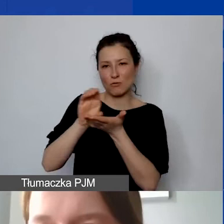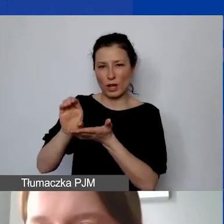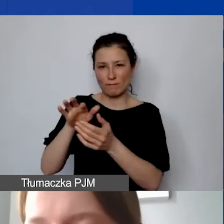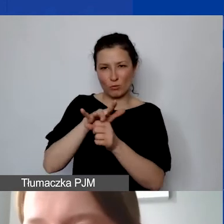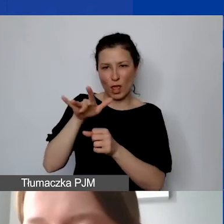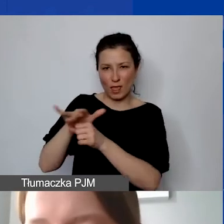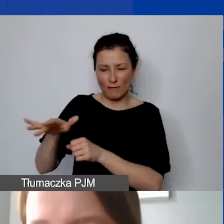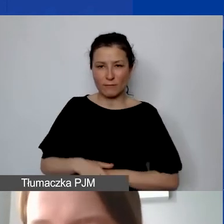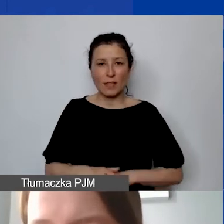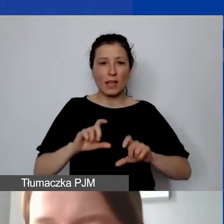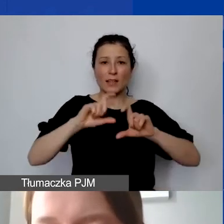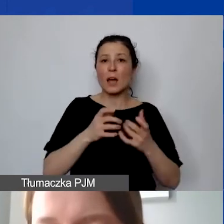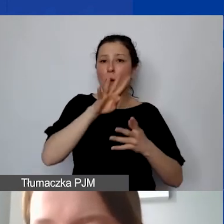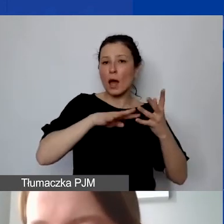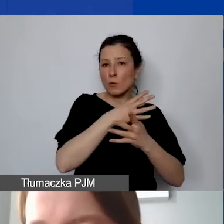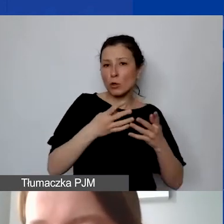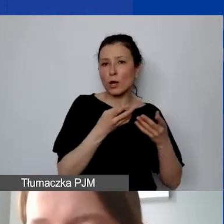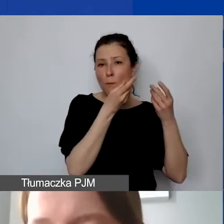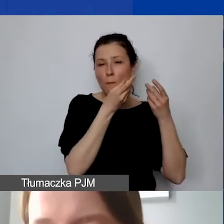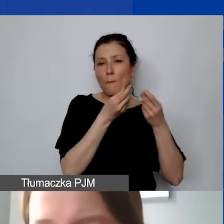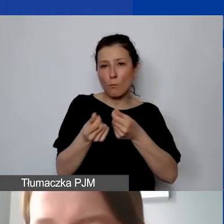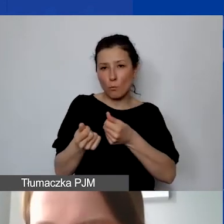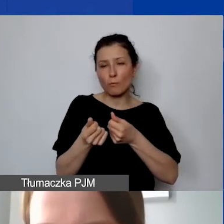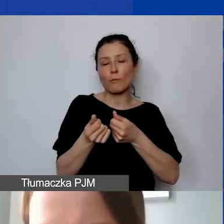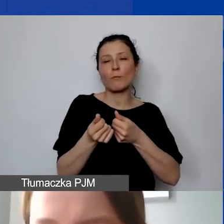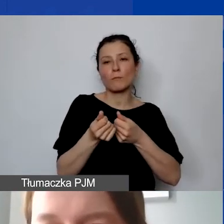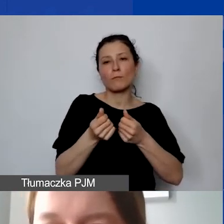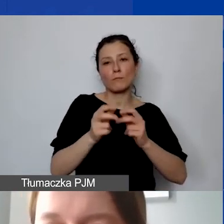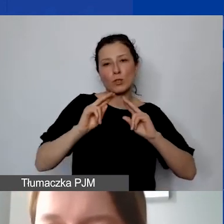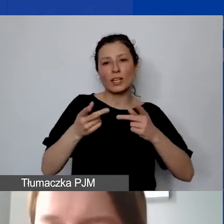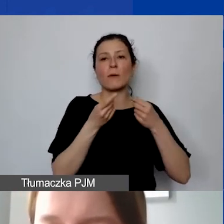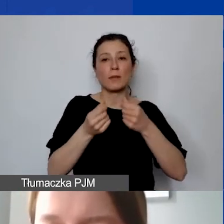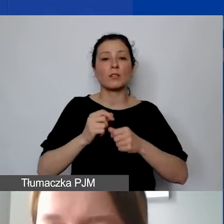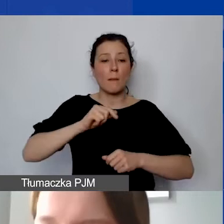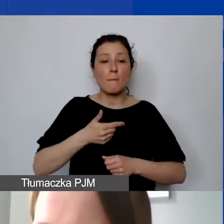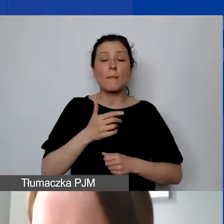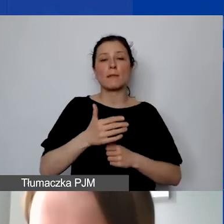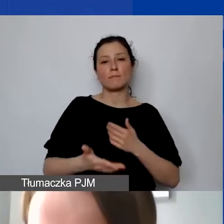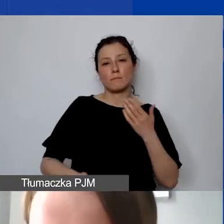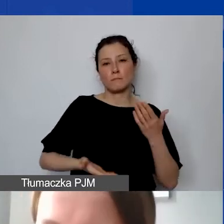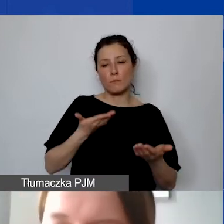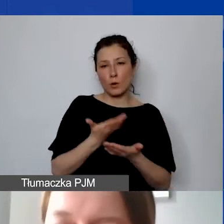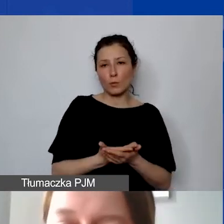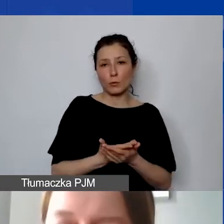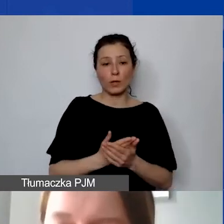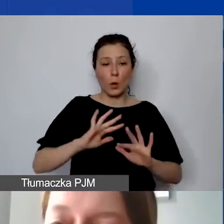i cały harmonogram płatności proponujemy my jako operator na podstawie i po analizie harmonogramu projektu,